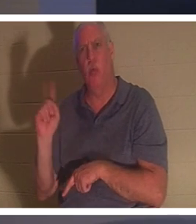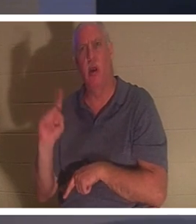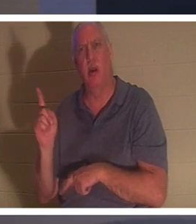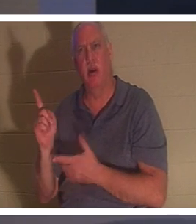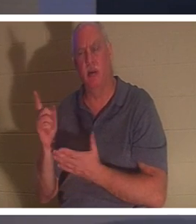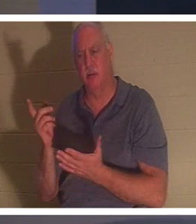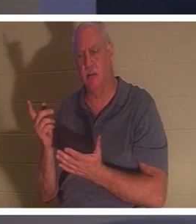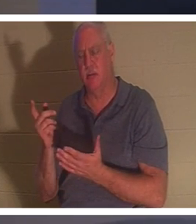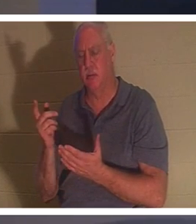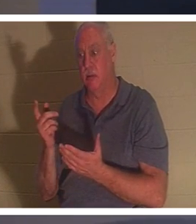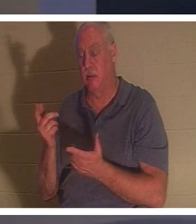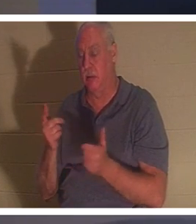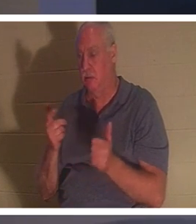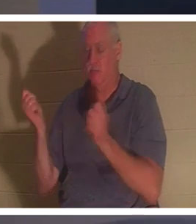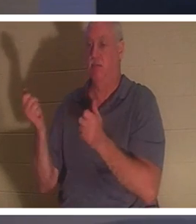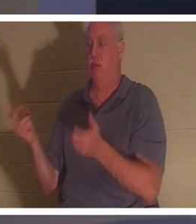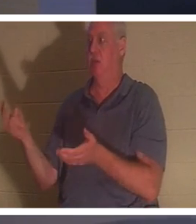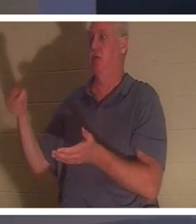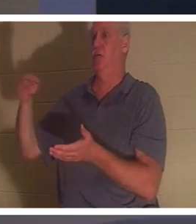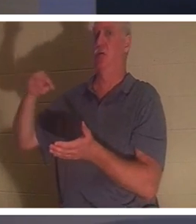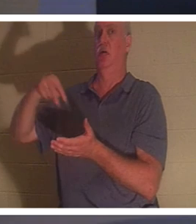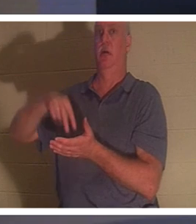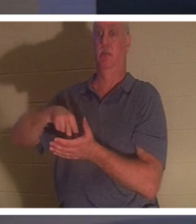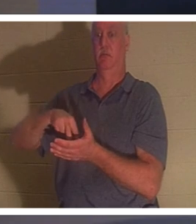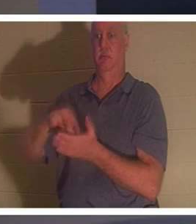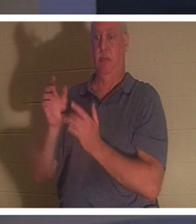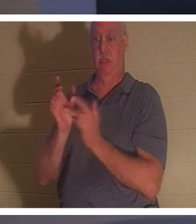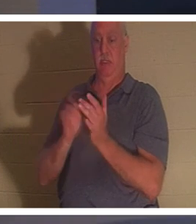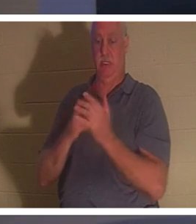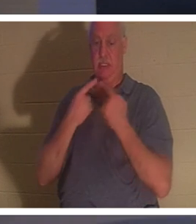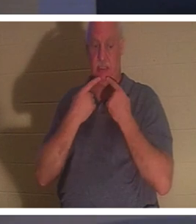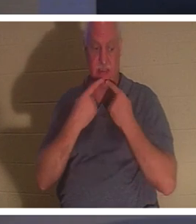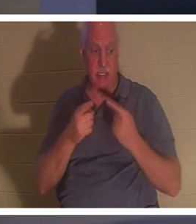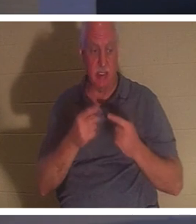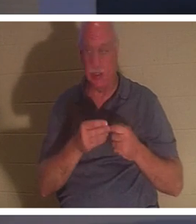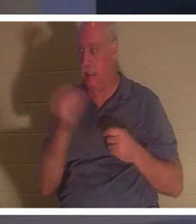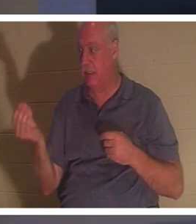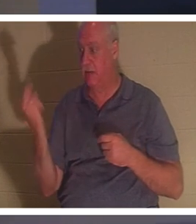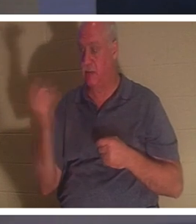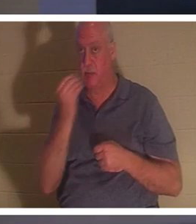일어서니라 예수께서 그들에게 먹을 것을 주라 명하시니라 그의 부모가 놀라되 이